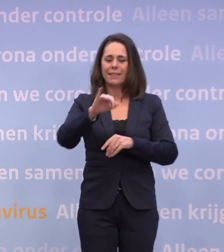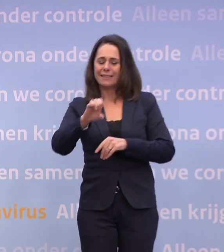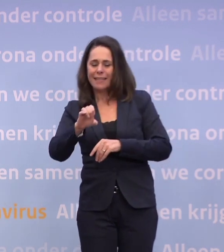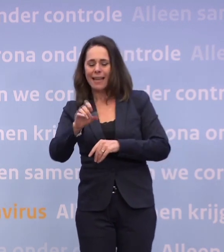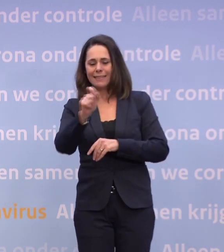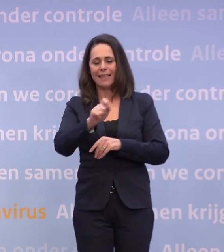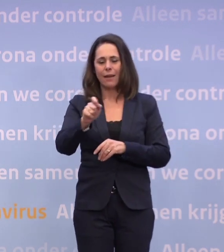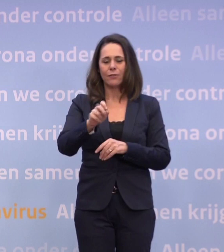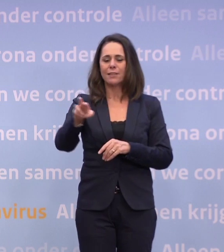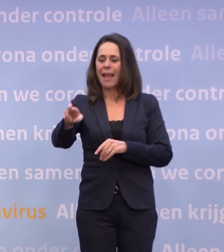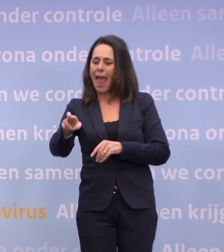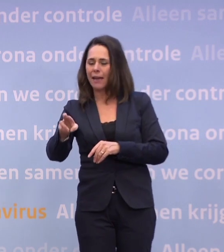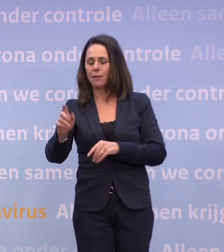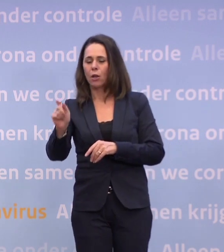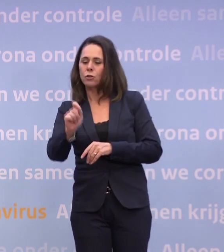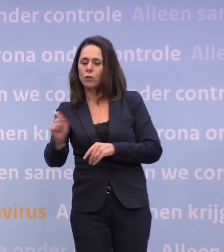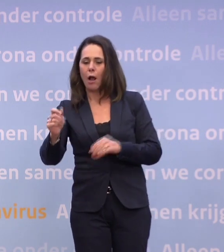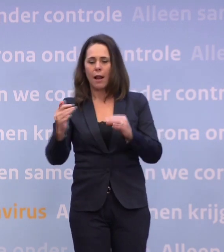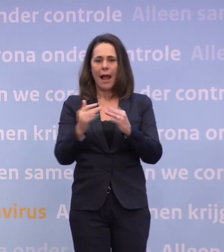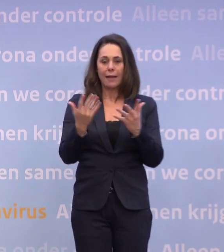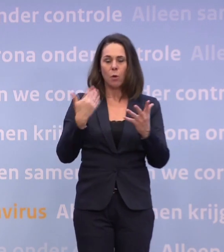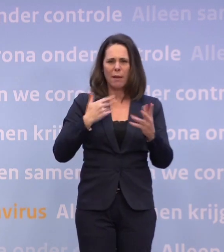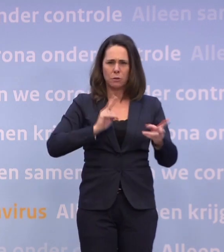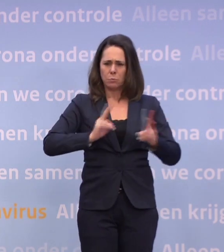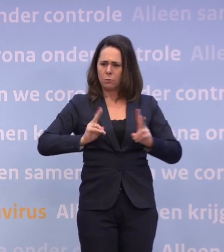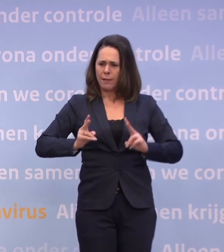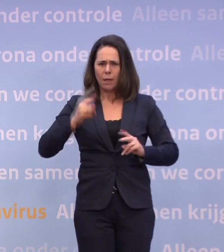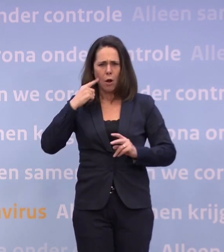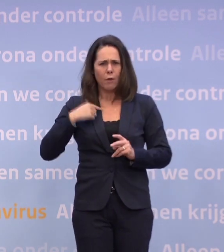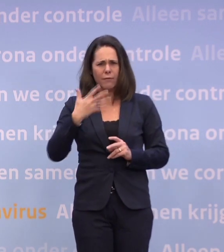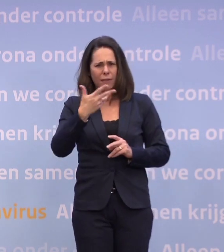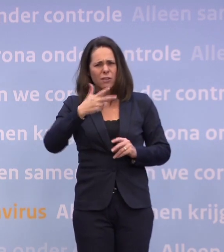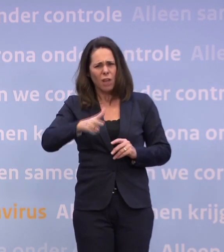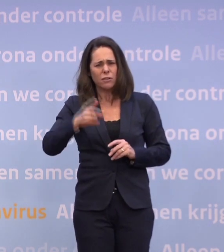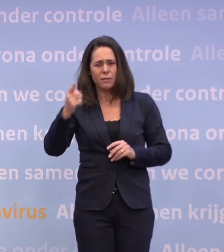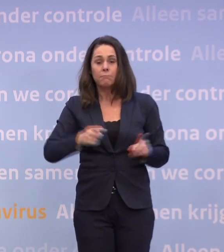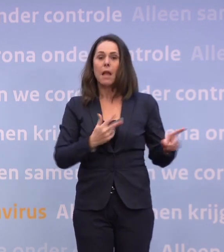...het aantal besmettelijken, dat op dit moment toch nog heel hoog is. Ik dacht vandaag 85.000 nog, 88.0000.